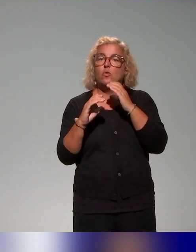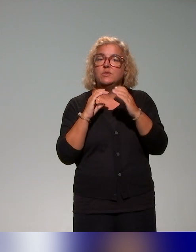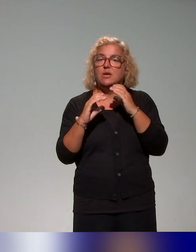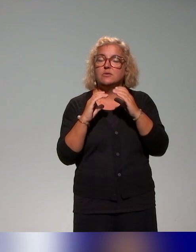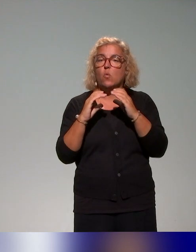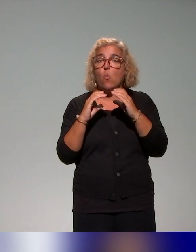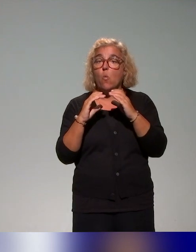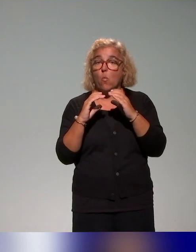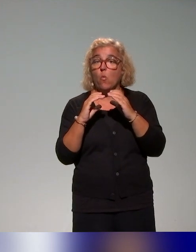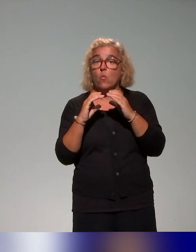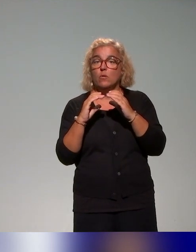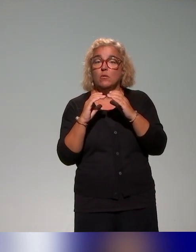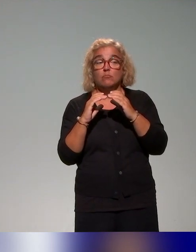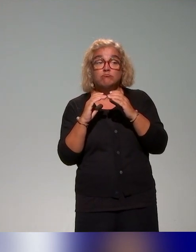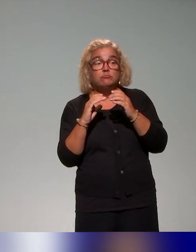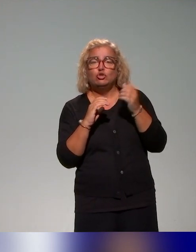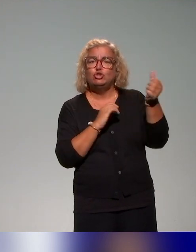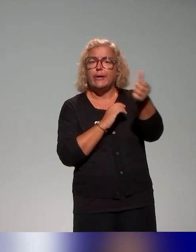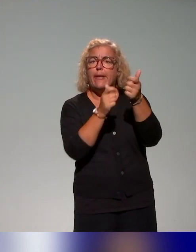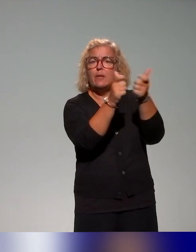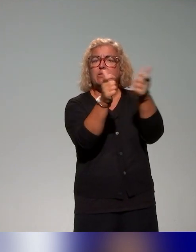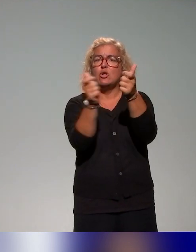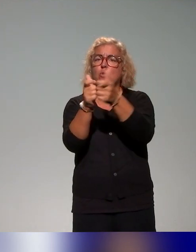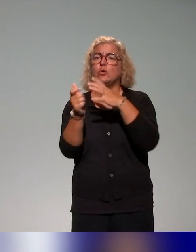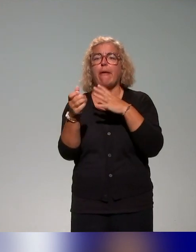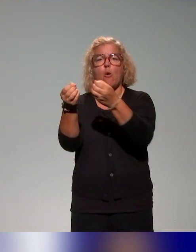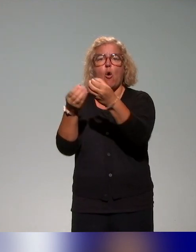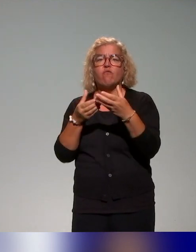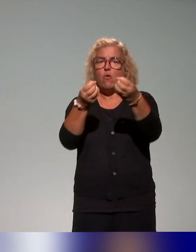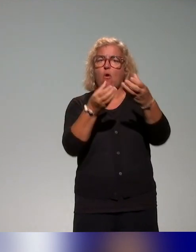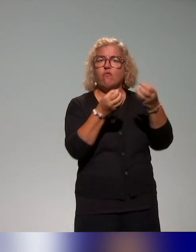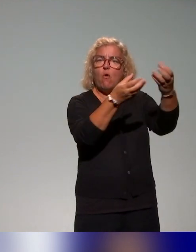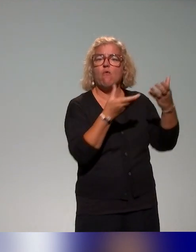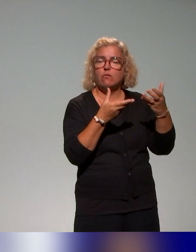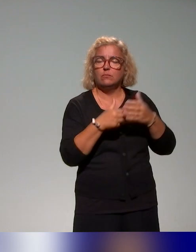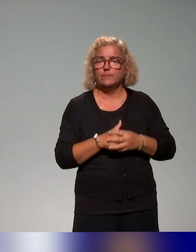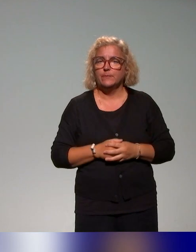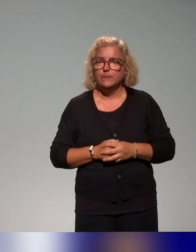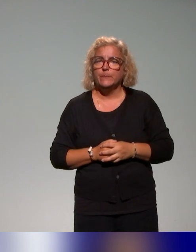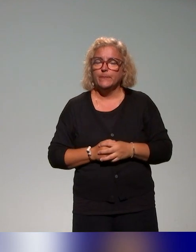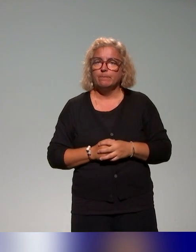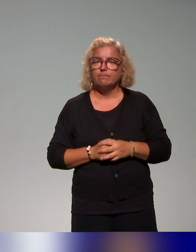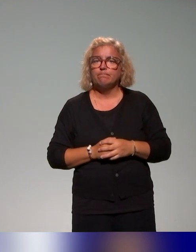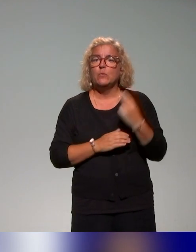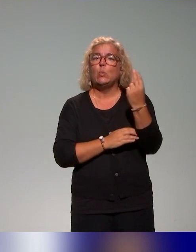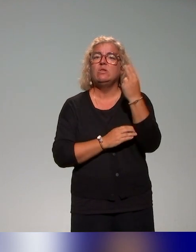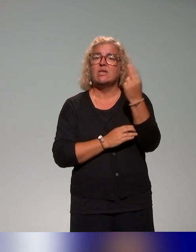autour de leur offre de formations, en particulier au niveau des universités françaises, donc des établissements publics